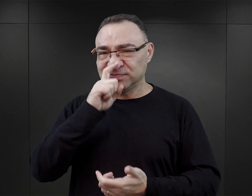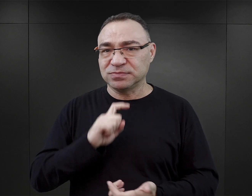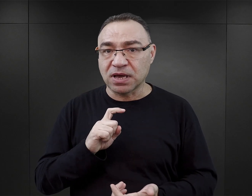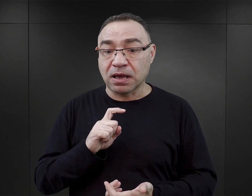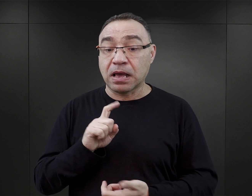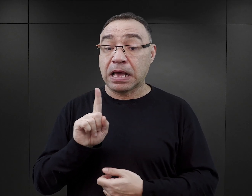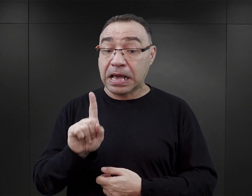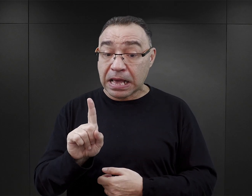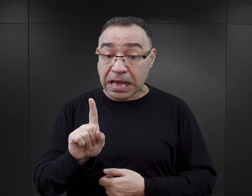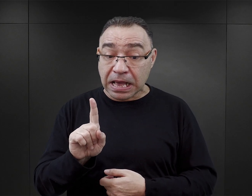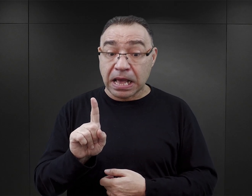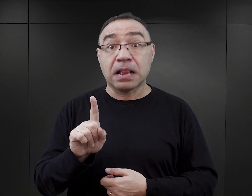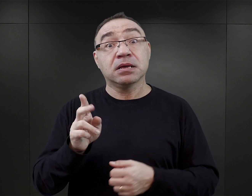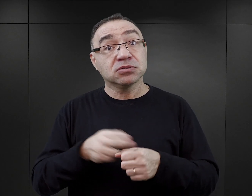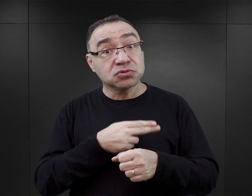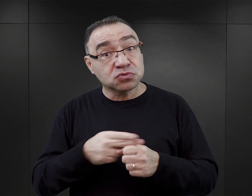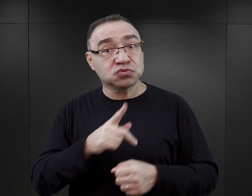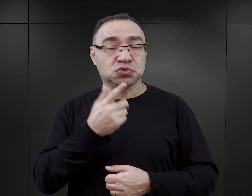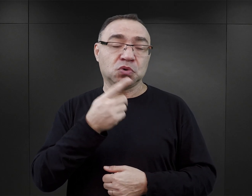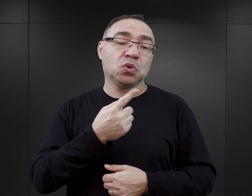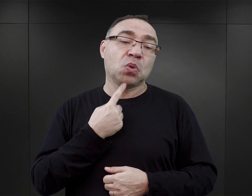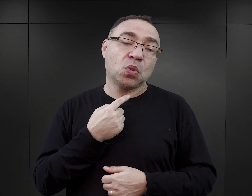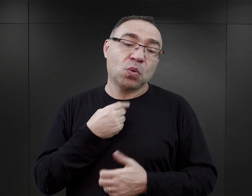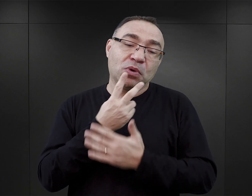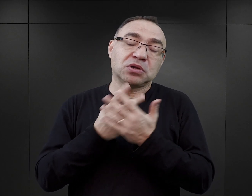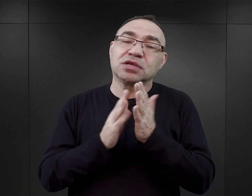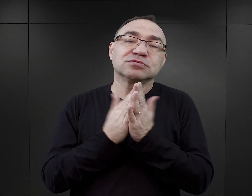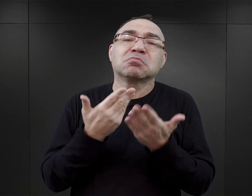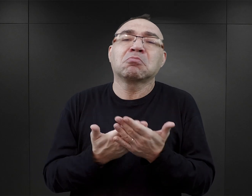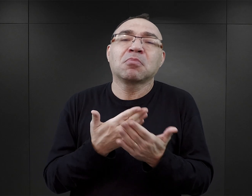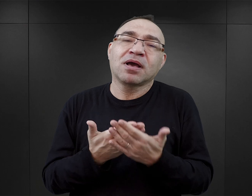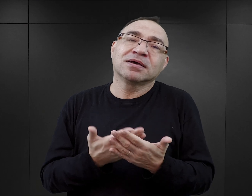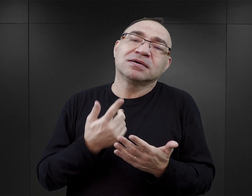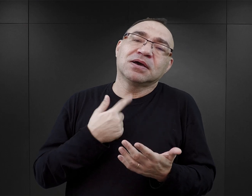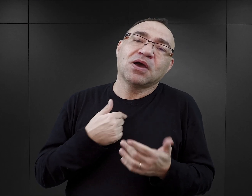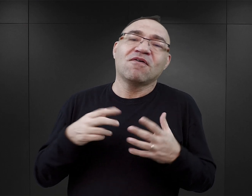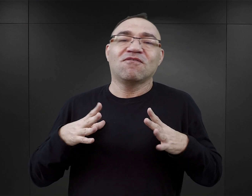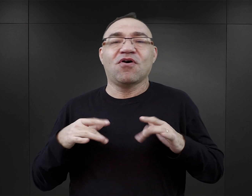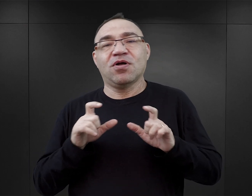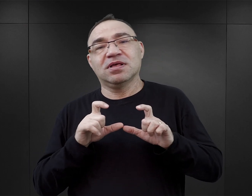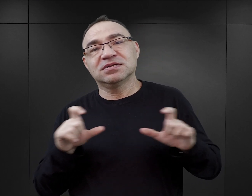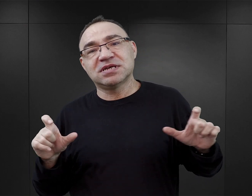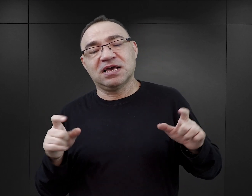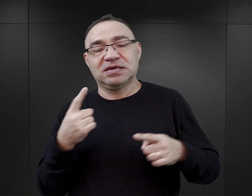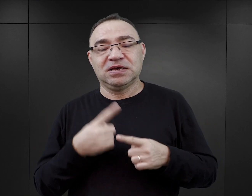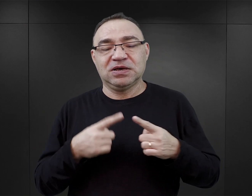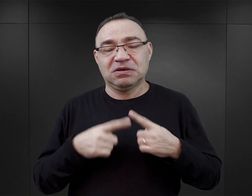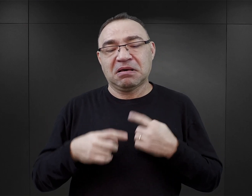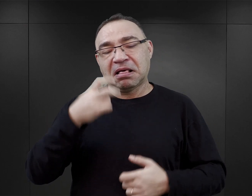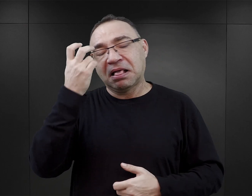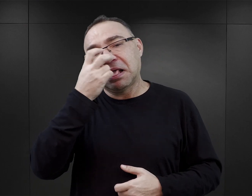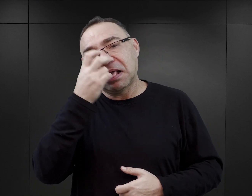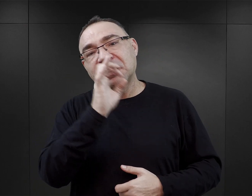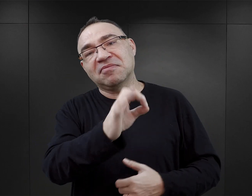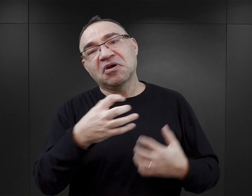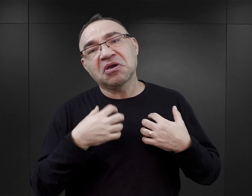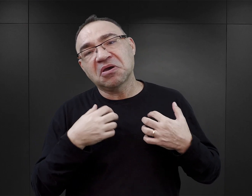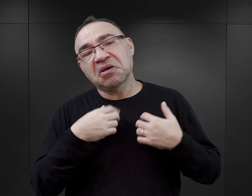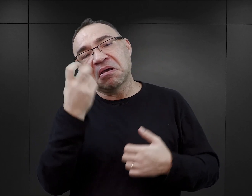Natomiast jest gros czytelników, którzy sięgają po książkę tylko po to, żeby spędzić z nią trochę czasu, żeby pożyć czyimś życiem,